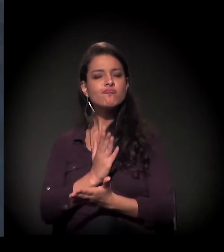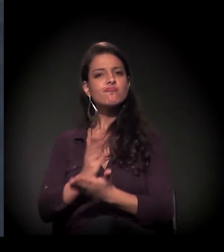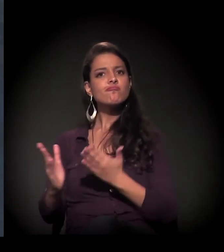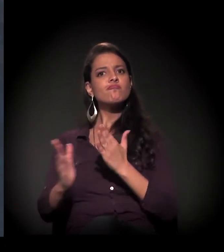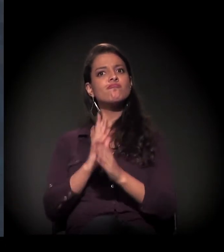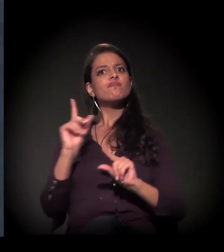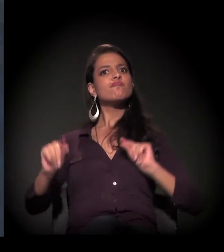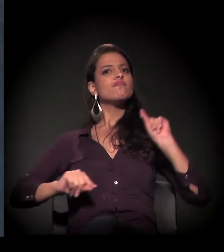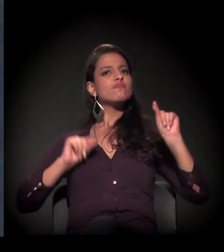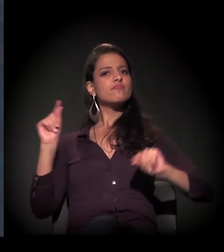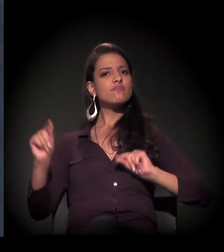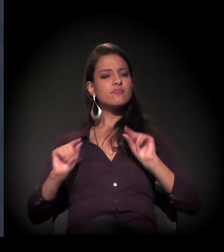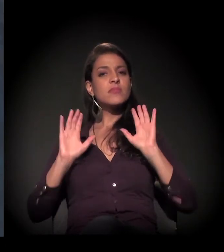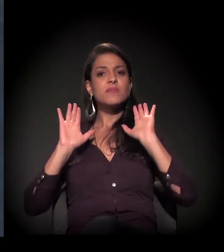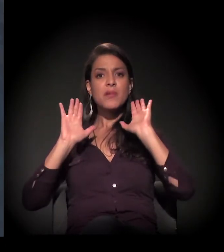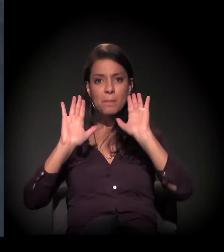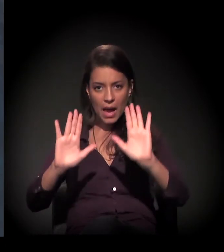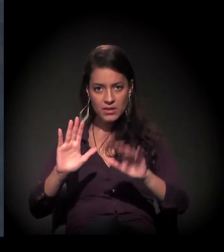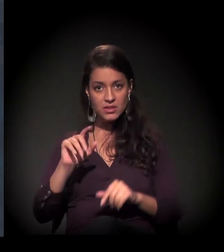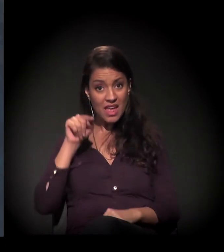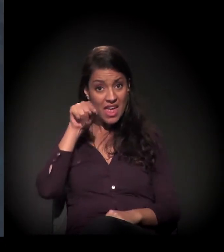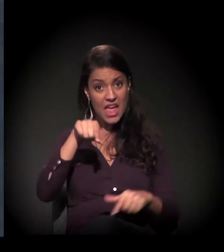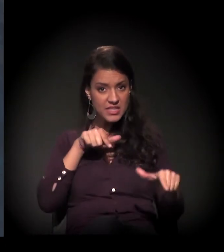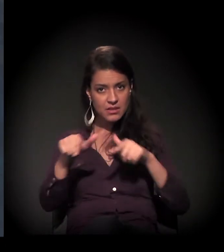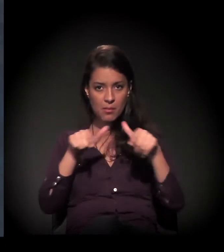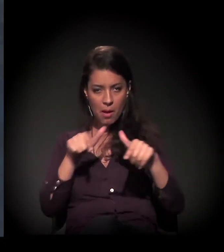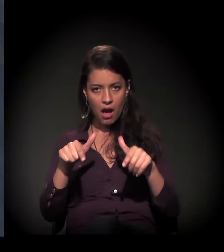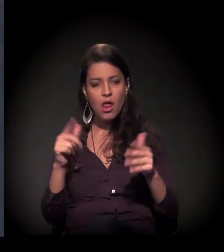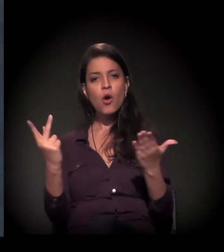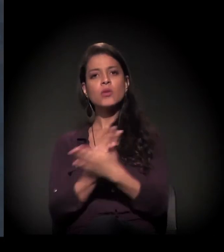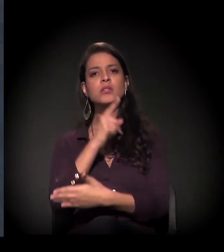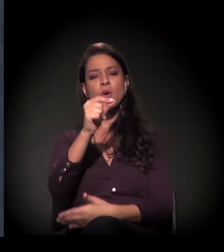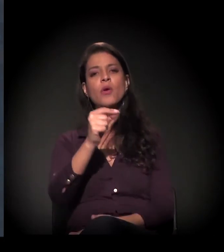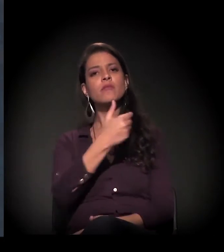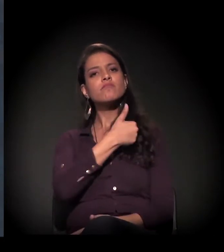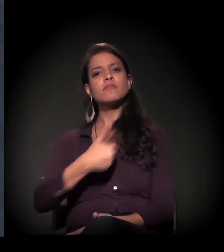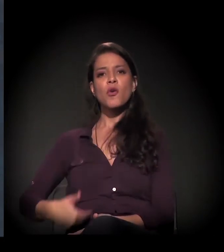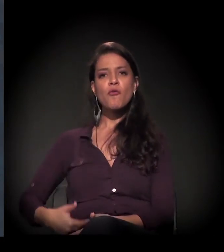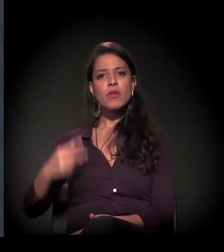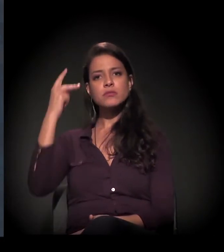que fez o Governo do Estado tirar a venda dos olhos e ver que era importante,